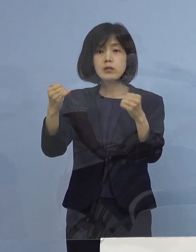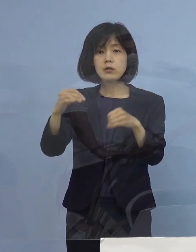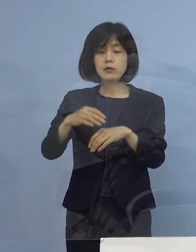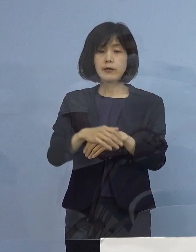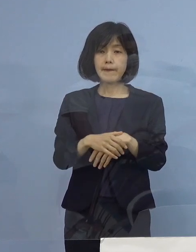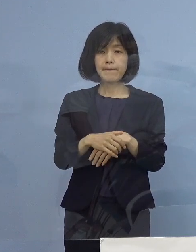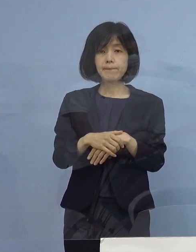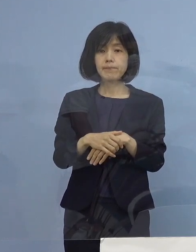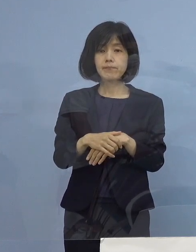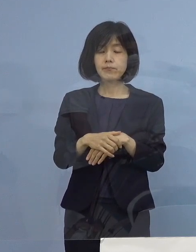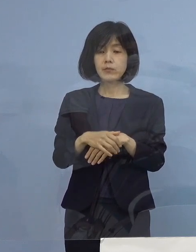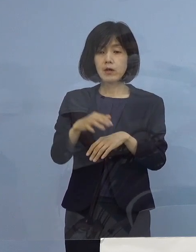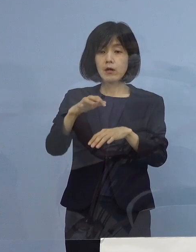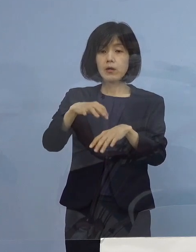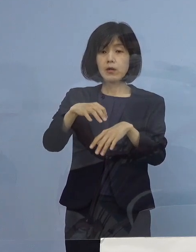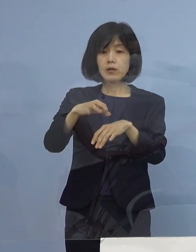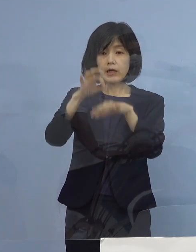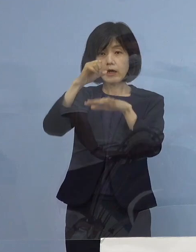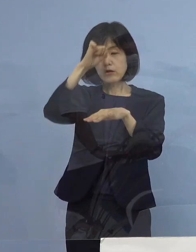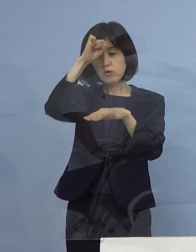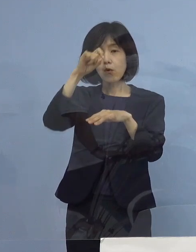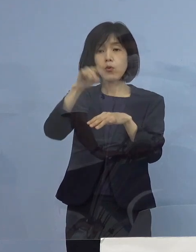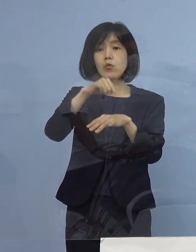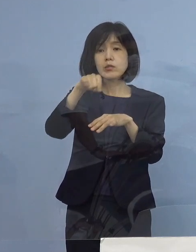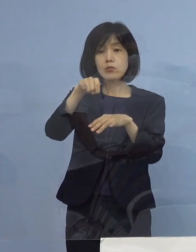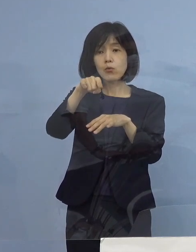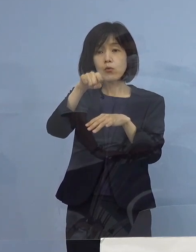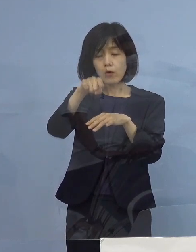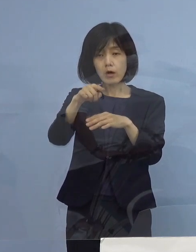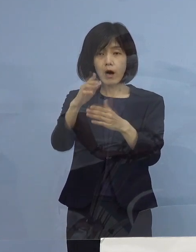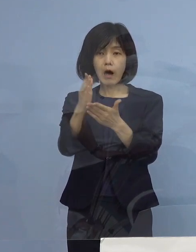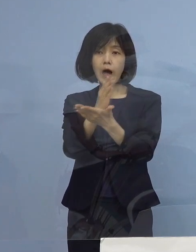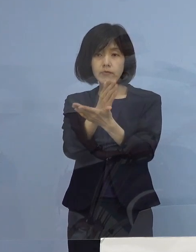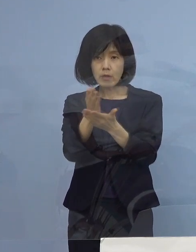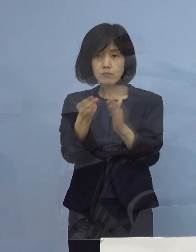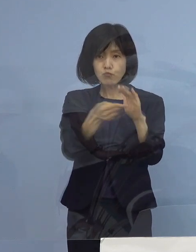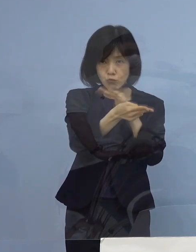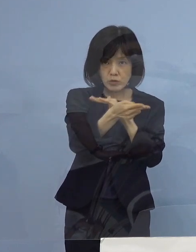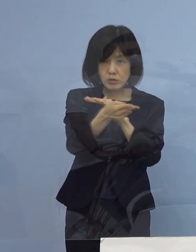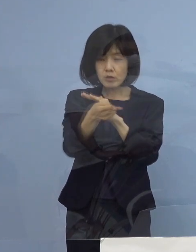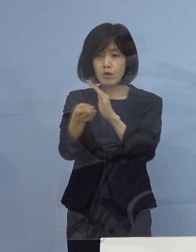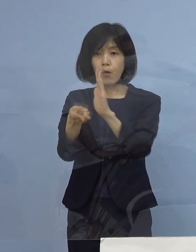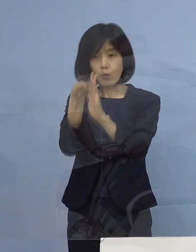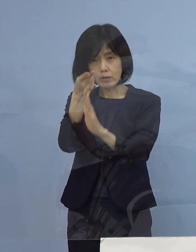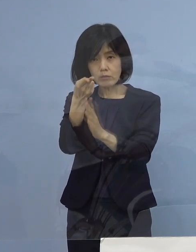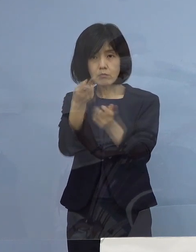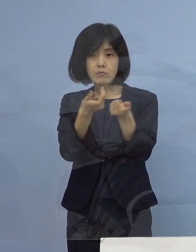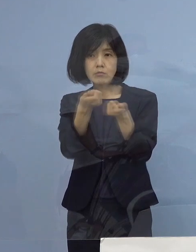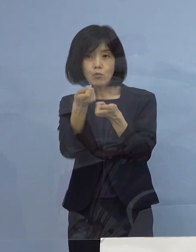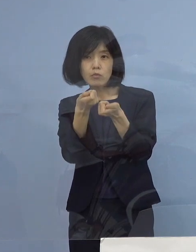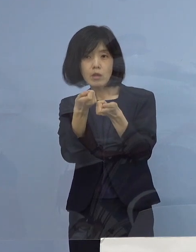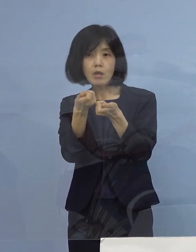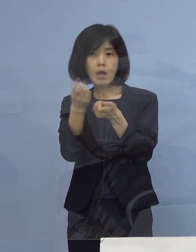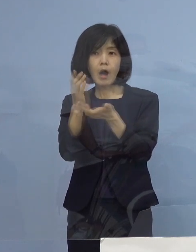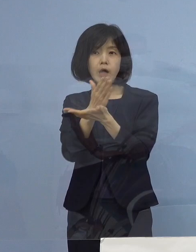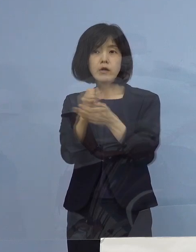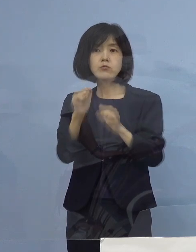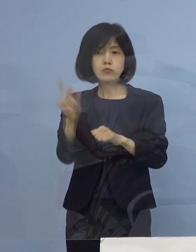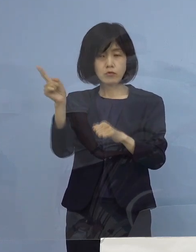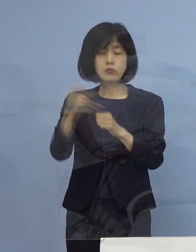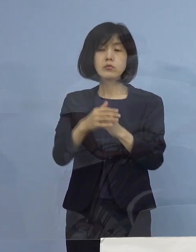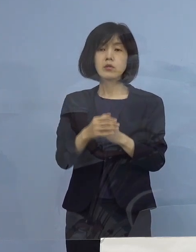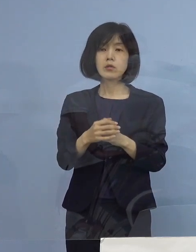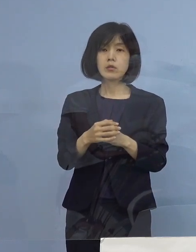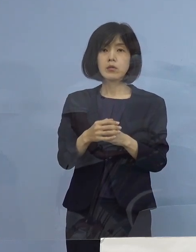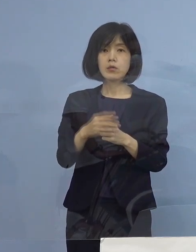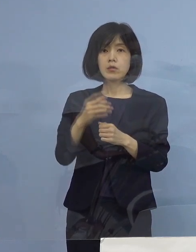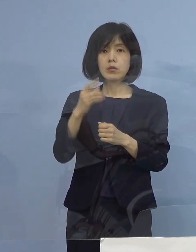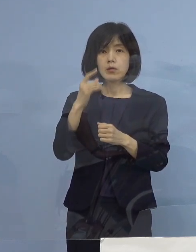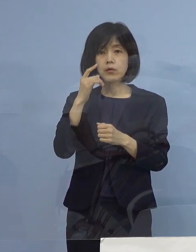その軽症のところが一つの判断のメルクマールになって そうした方々で、もし病変しそう